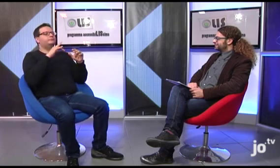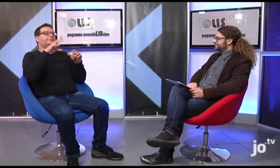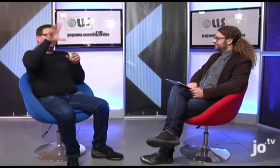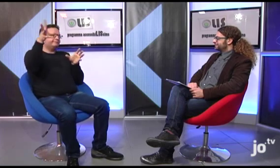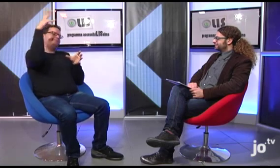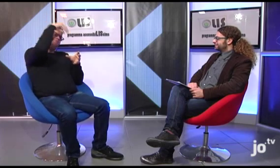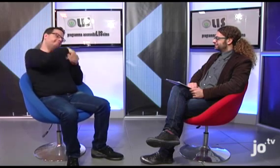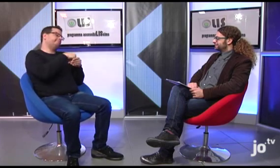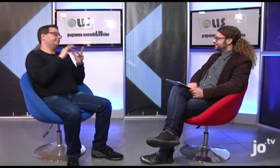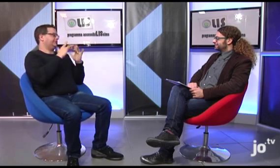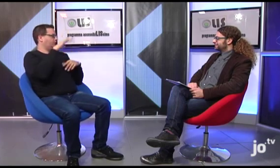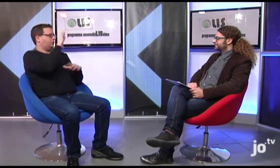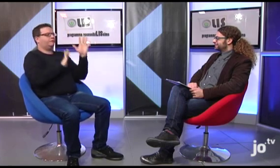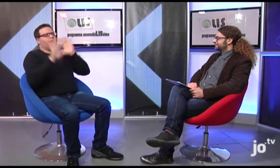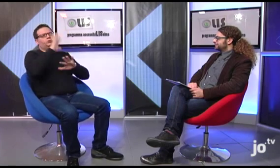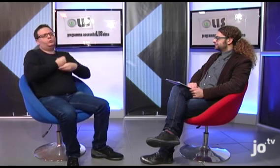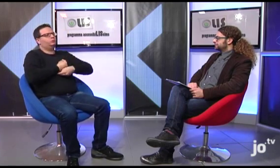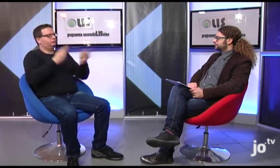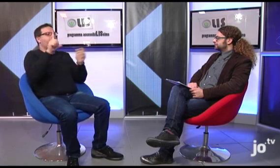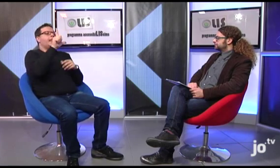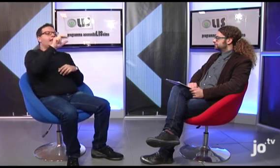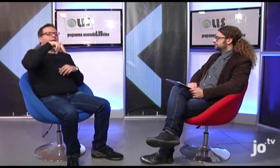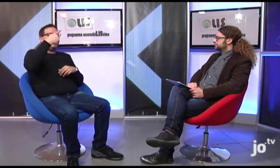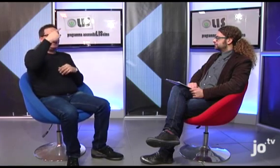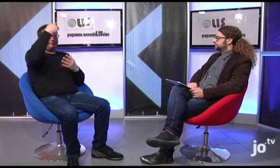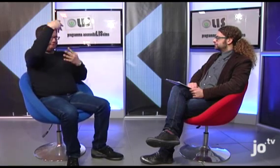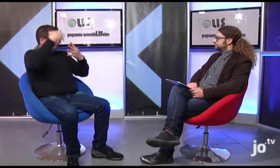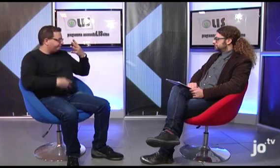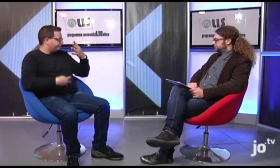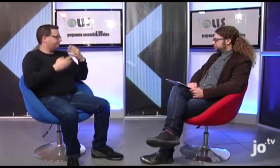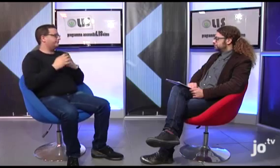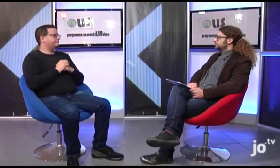Quindi è possibile trovare pubblicate sul sito, cliccando su specifici link, tutte queste informazioni